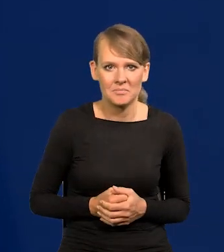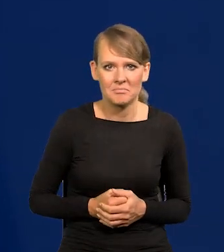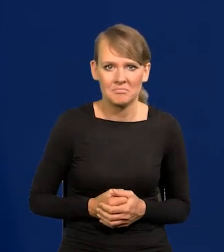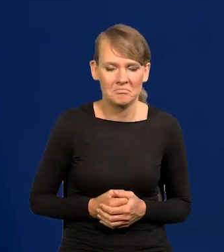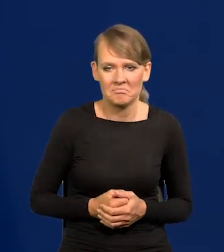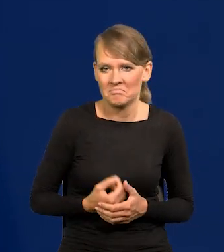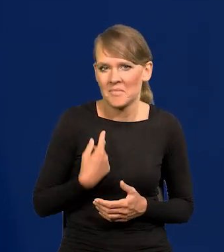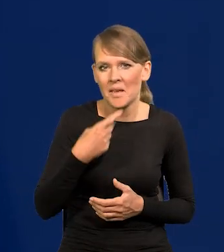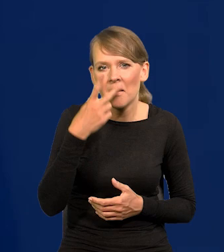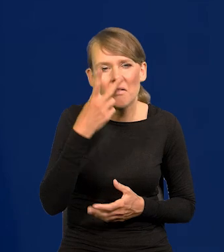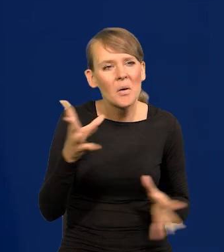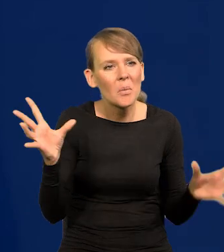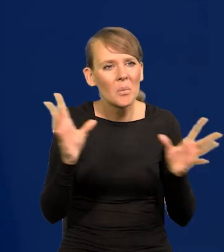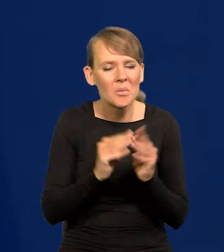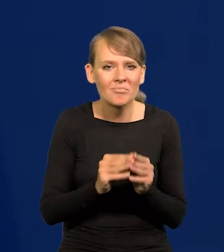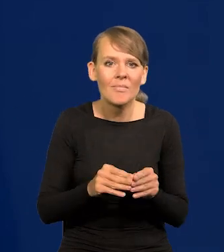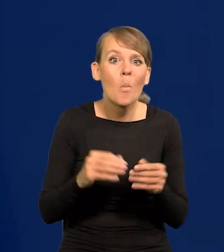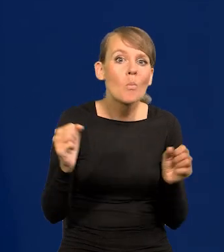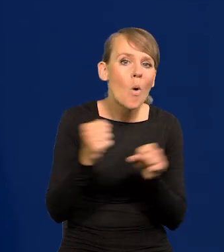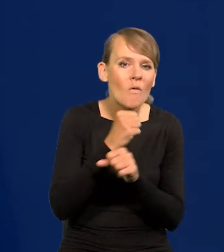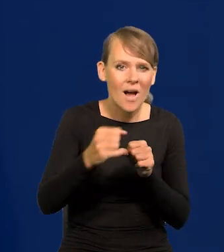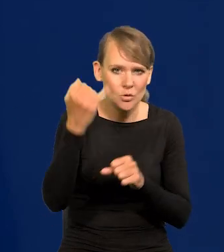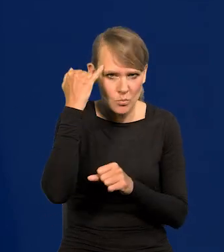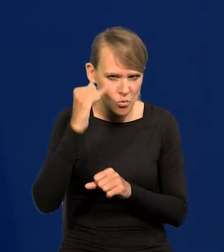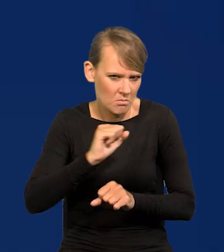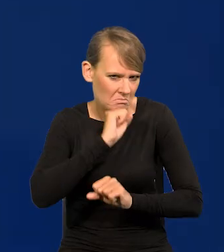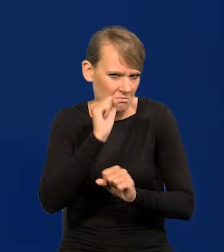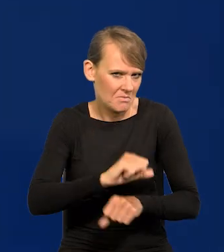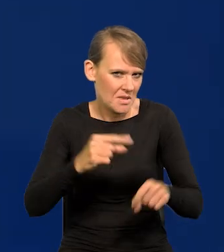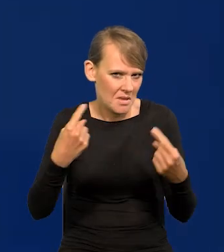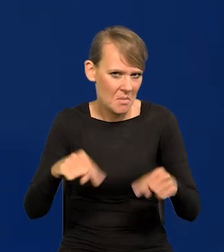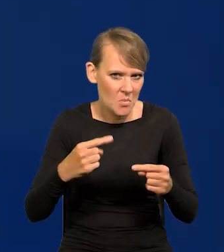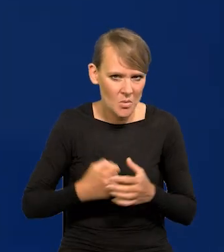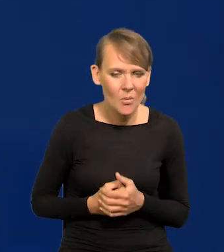nie popełniliśmy żadnego znaczącego błędu, m.in. dlatego,